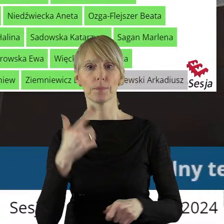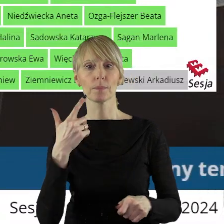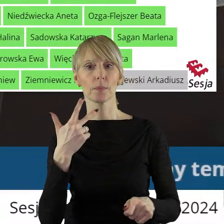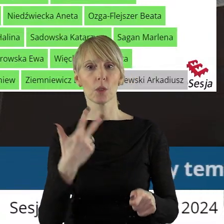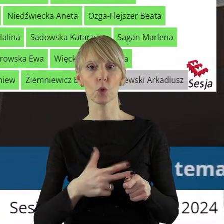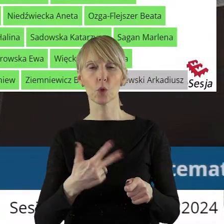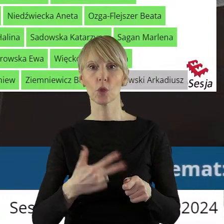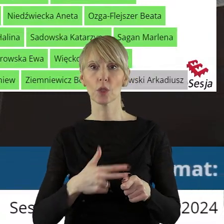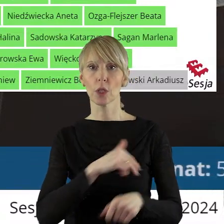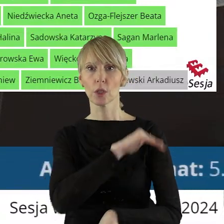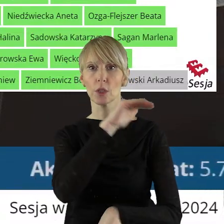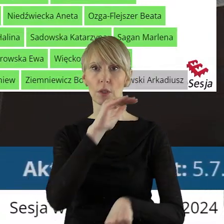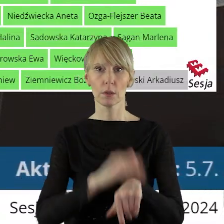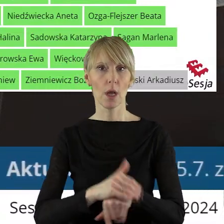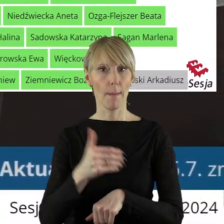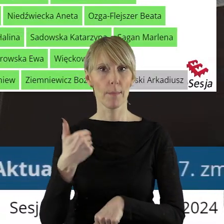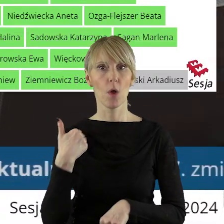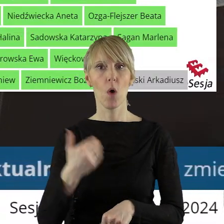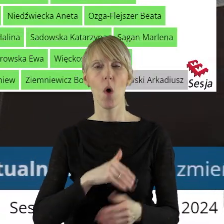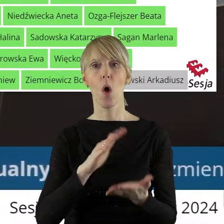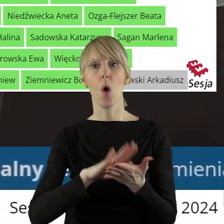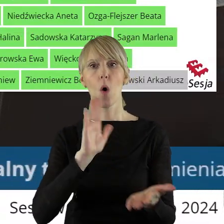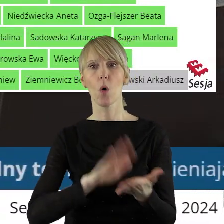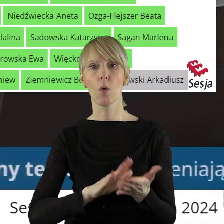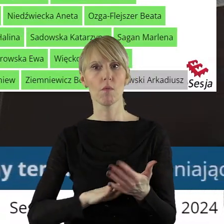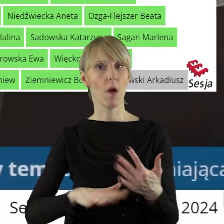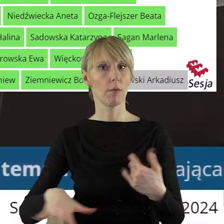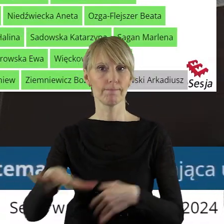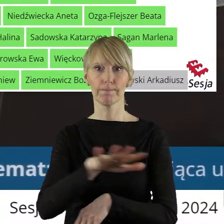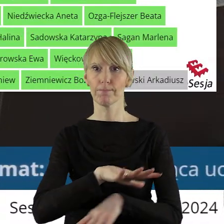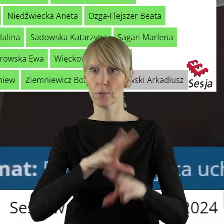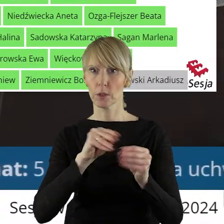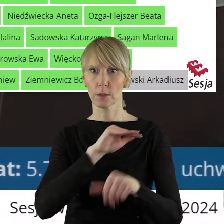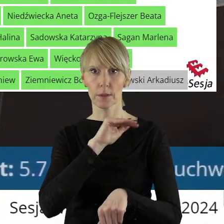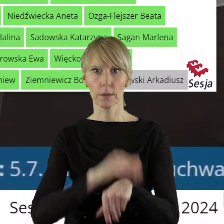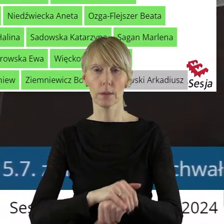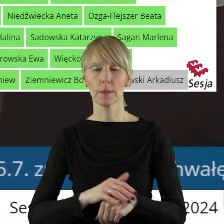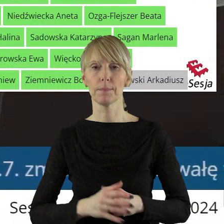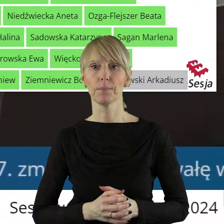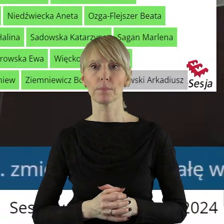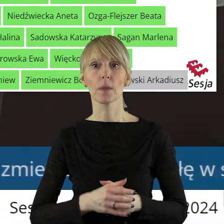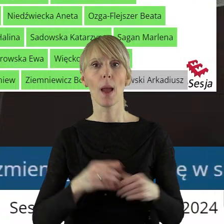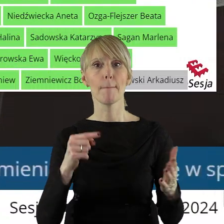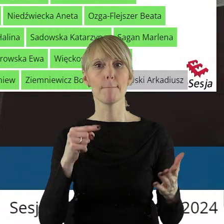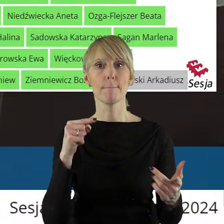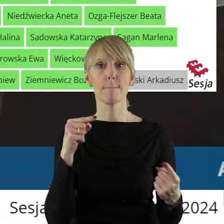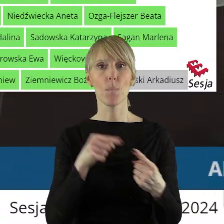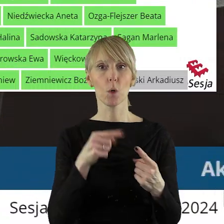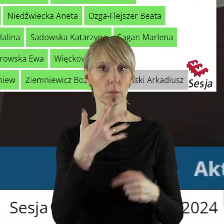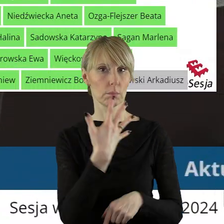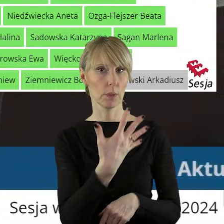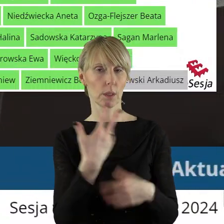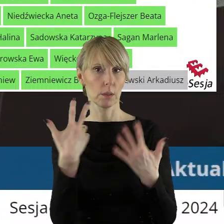zagłosowało 30 radnych. Uchwała została podjęta jednogłośnie. W punkcie 5.8